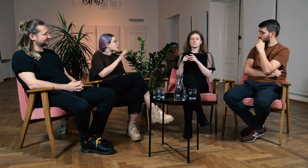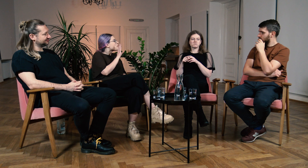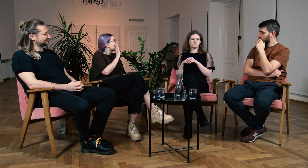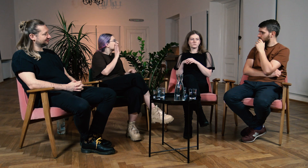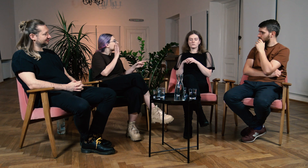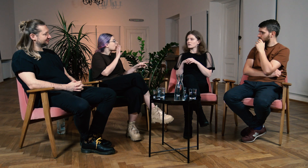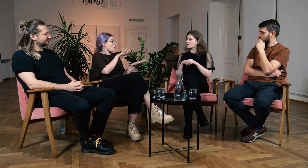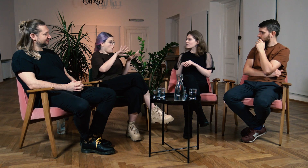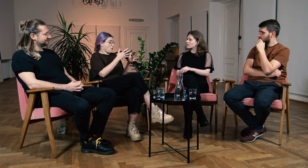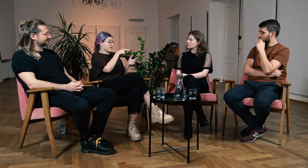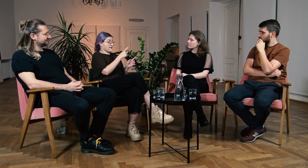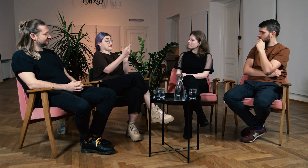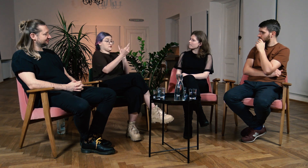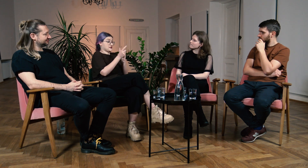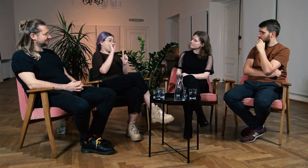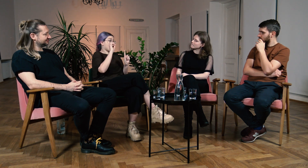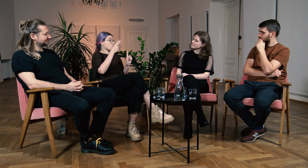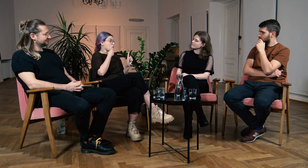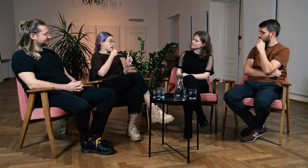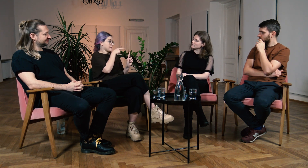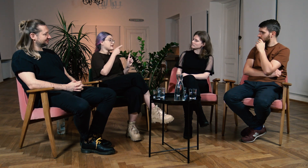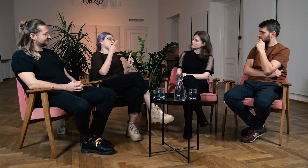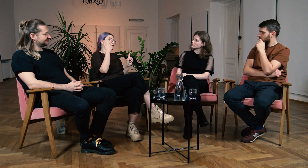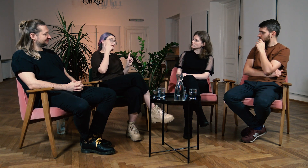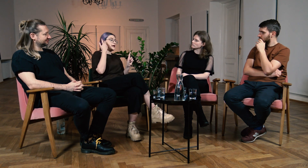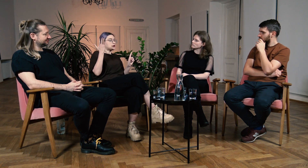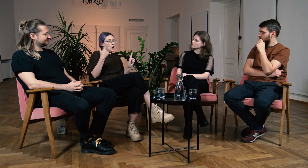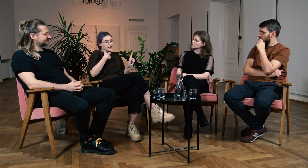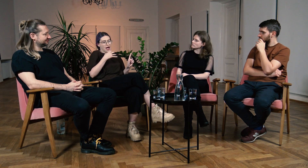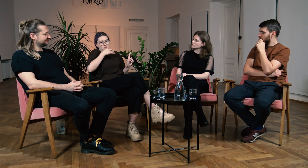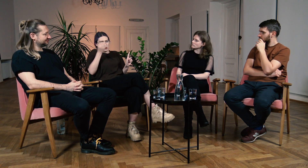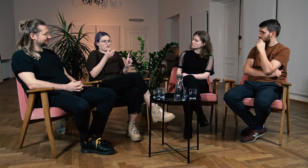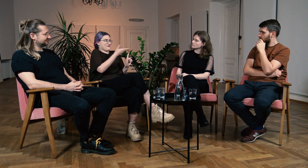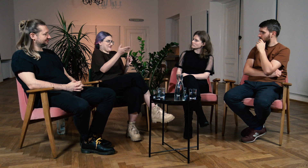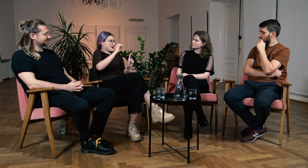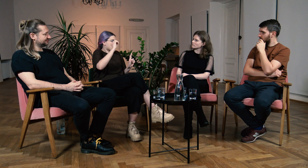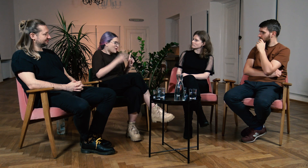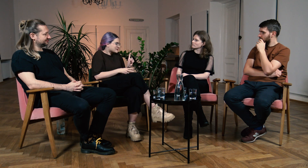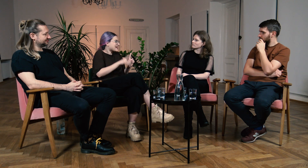W: To znaczy, że Ty spotkałaś Głuchych i myślałaś, że jesteś w lepszej sytuacji niż oni.